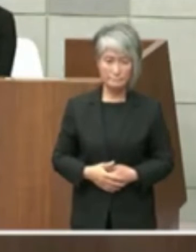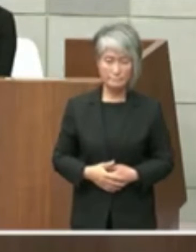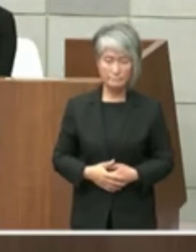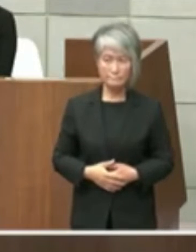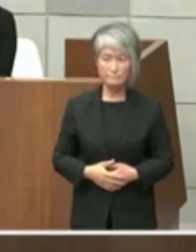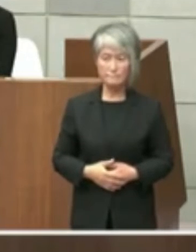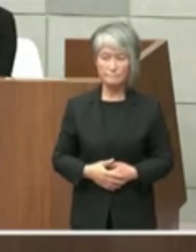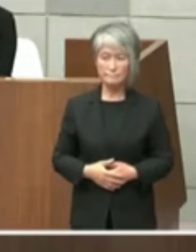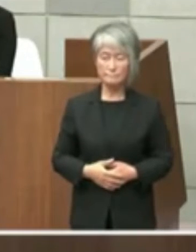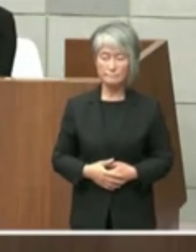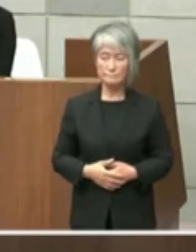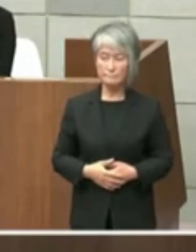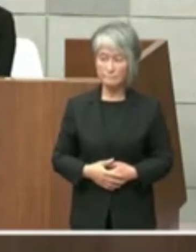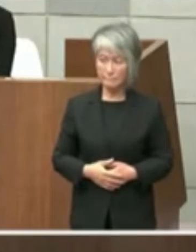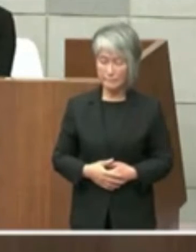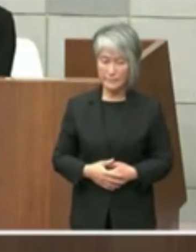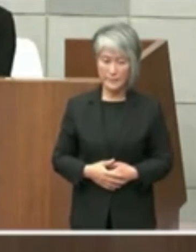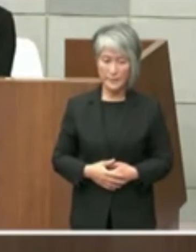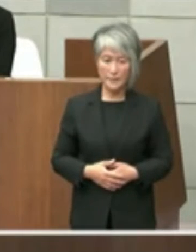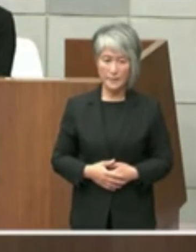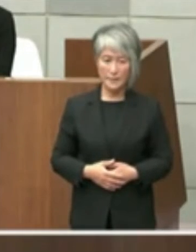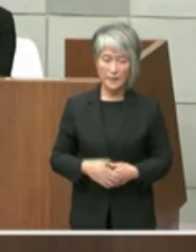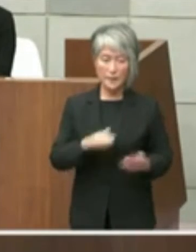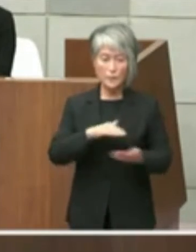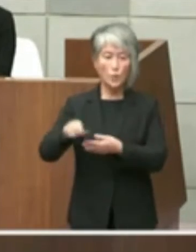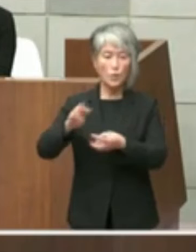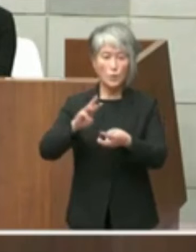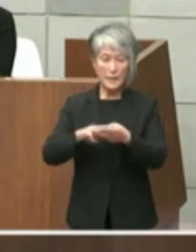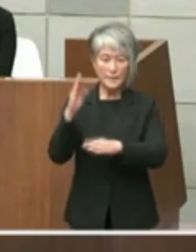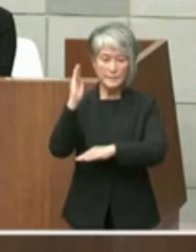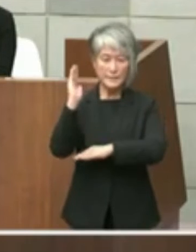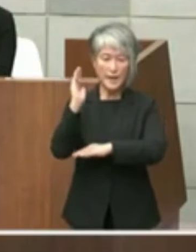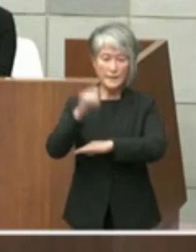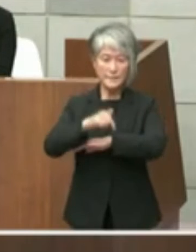政策局長久保田政策局長